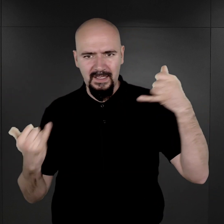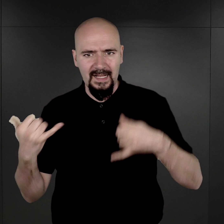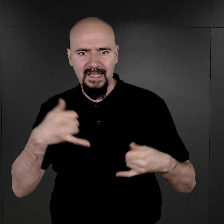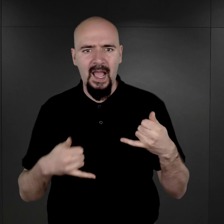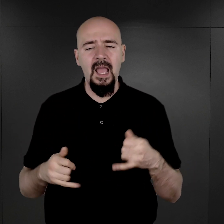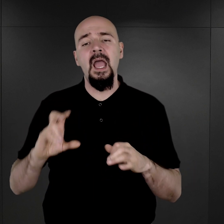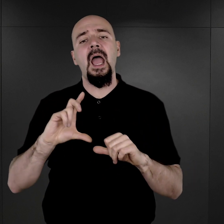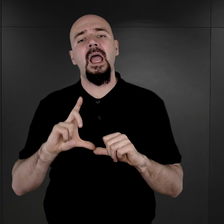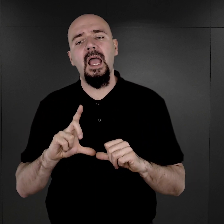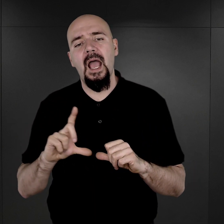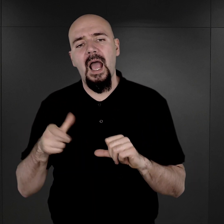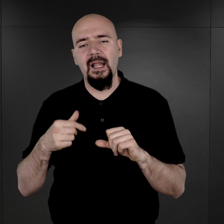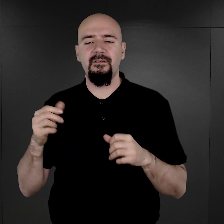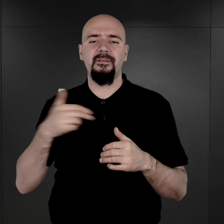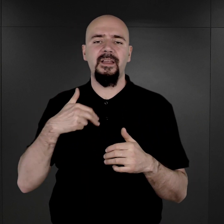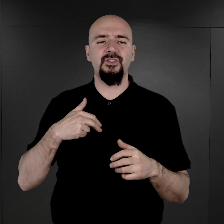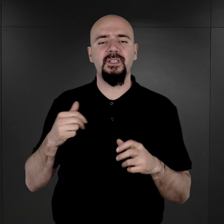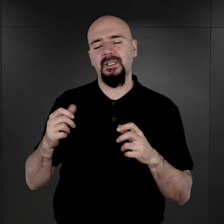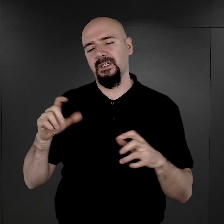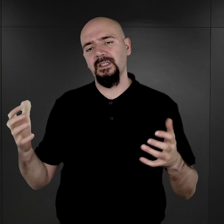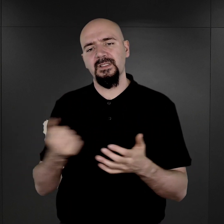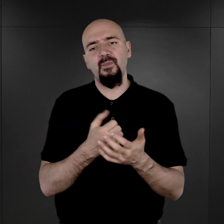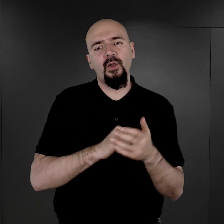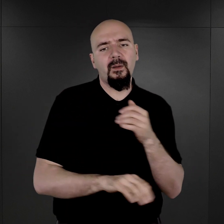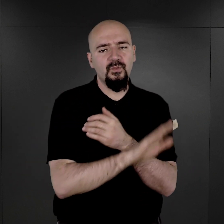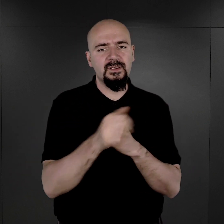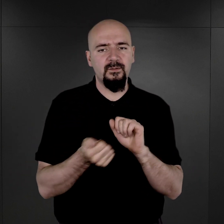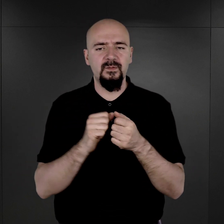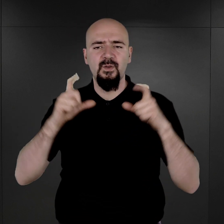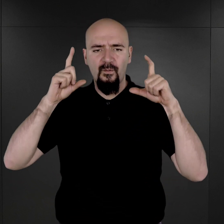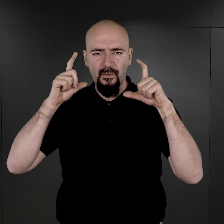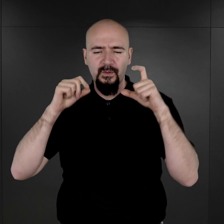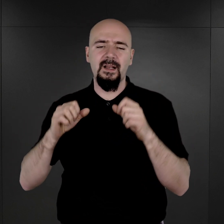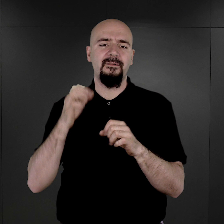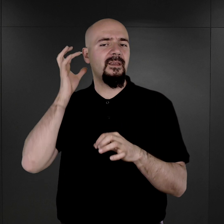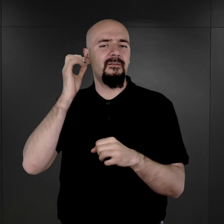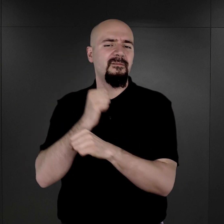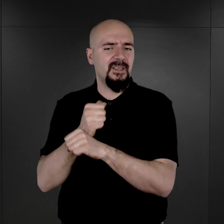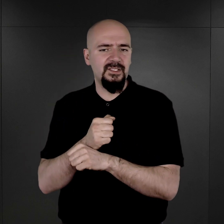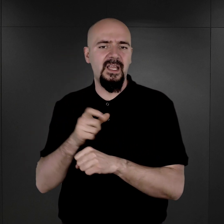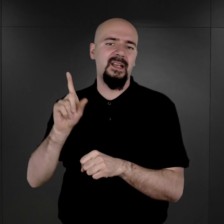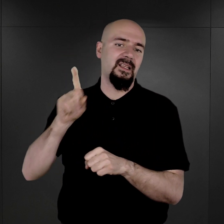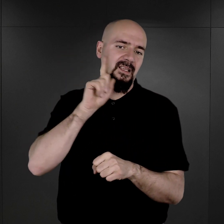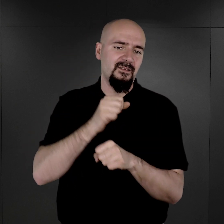Ponieważ w naszych zbiorach są fotografie więźniarek i więźniów o wysokich numerach obozowych,